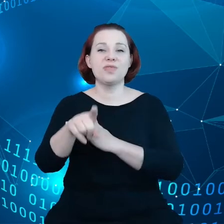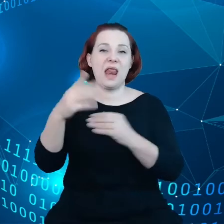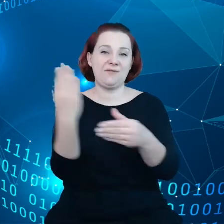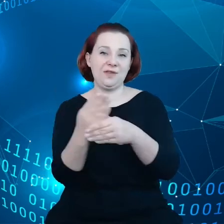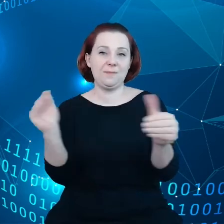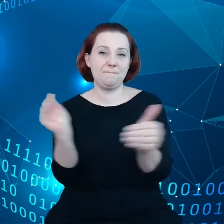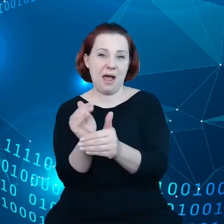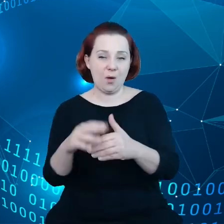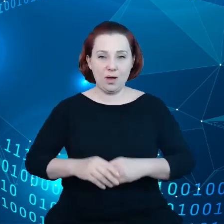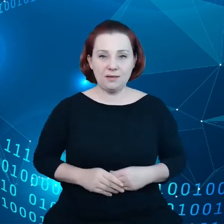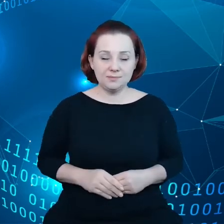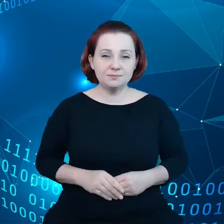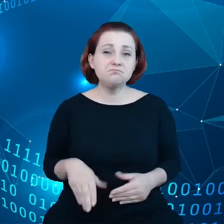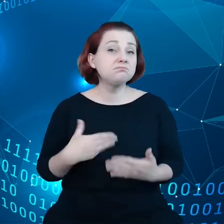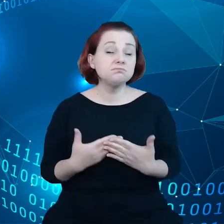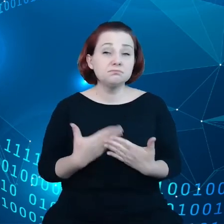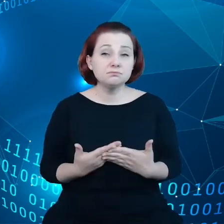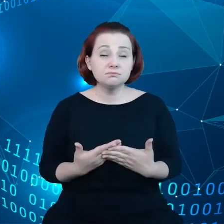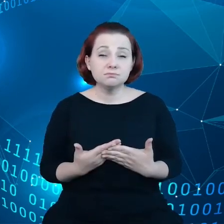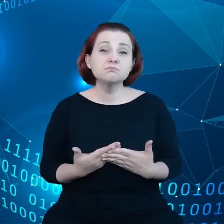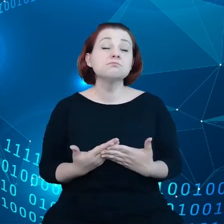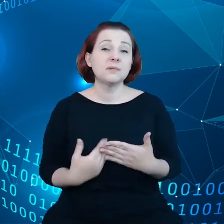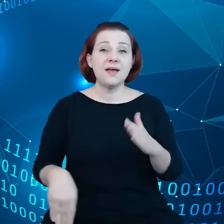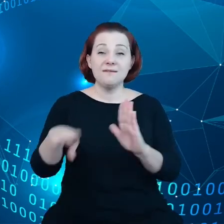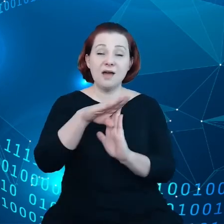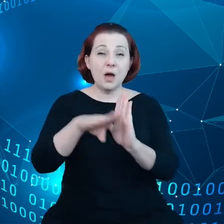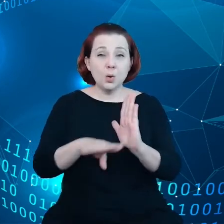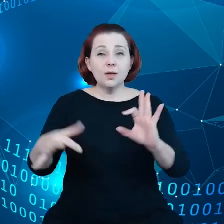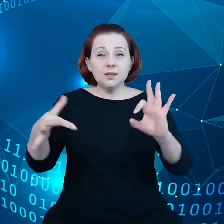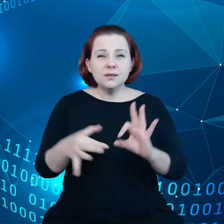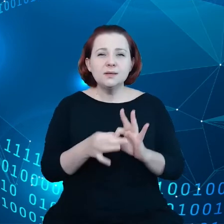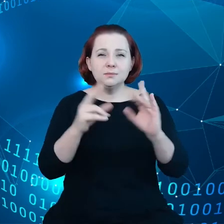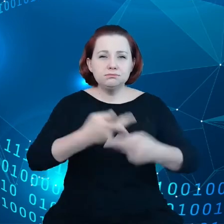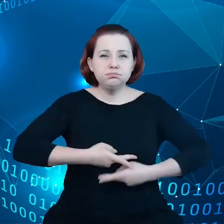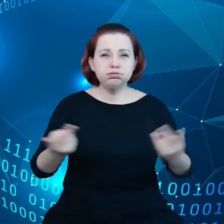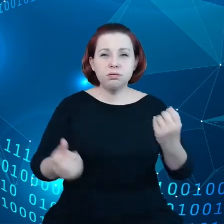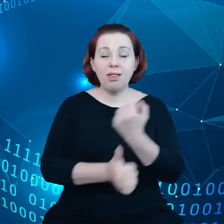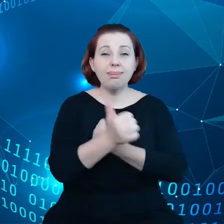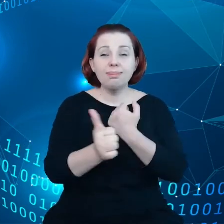Ponieważ warunki dotyczące dzielenia się danymi są nam narzucane,